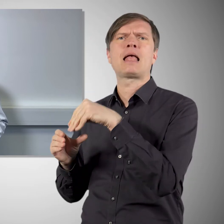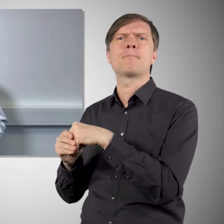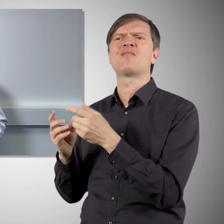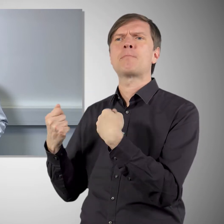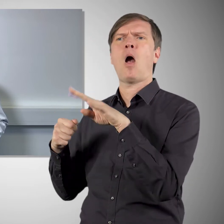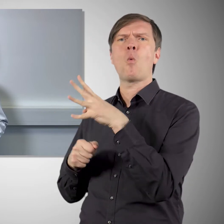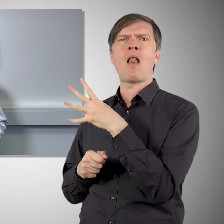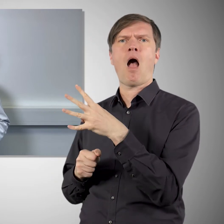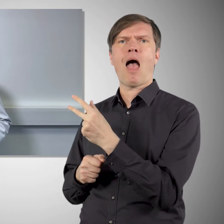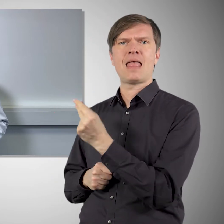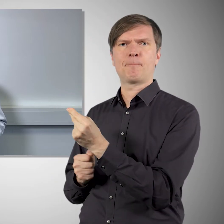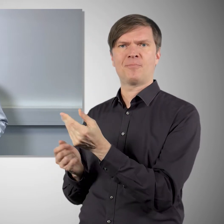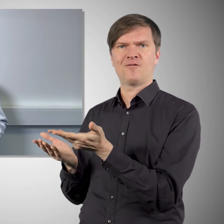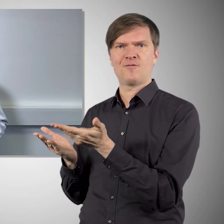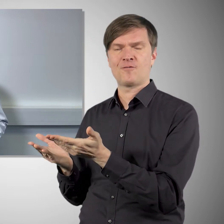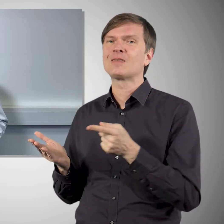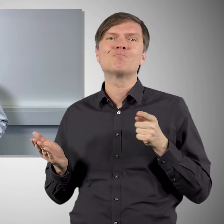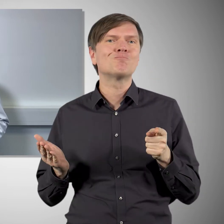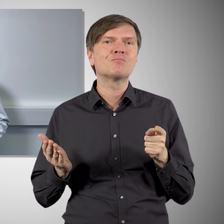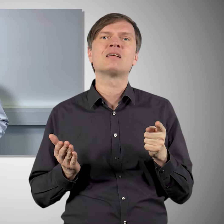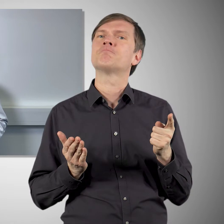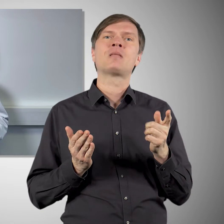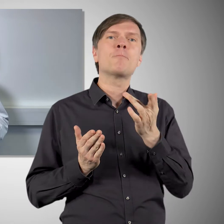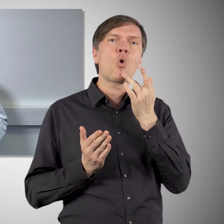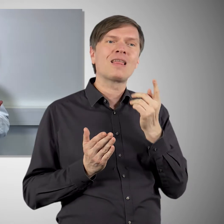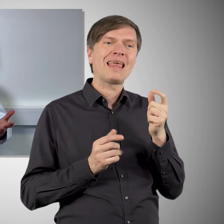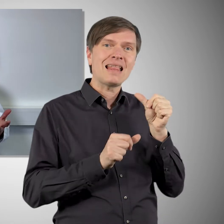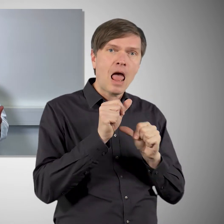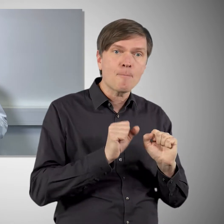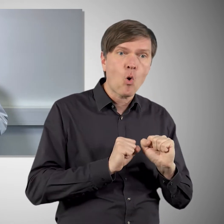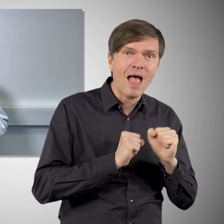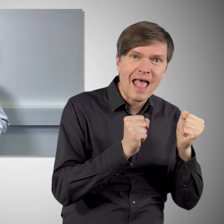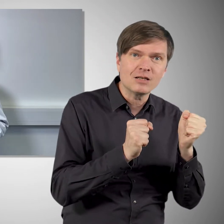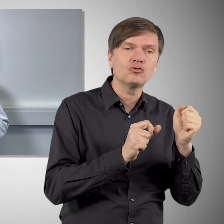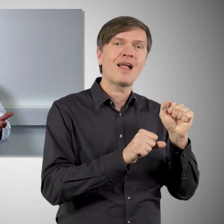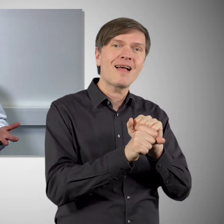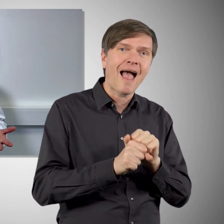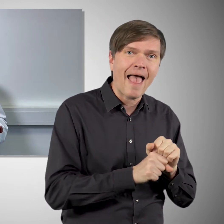wird nicht der Bauplan des Spike-Proteins verimpft, sondern das Spike-Protein selbst wird im Labor hergestellt, gereinigt